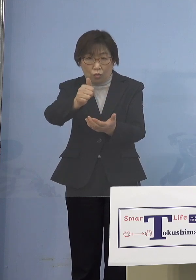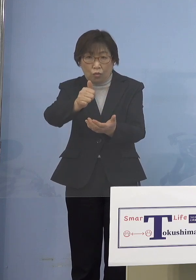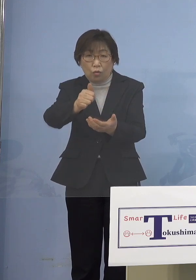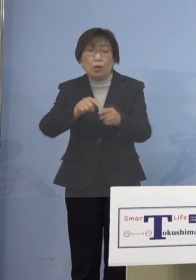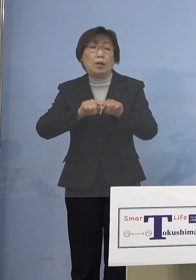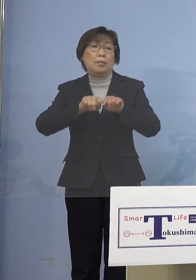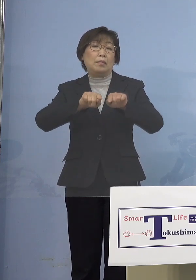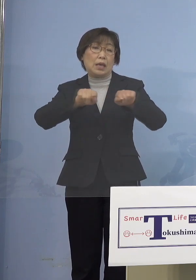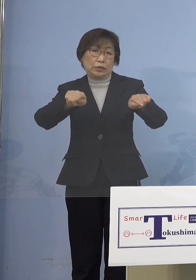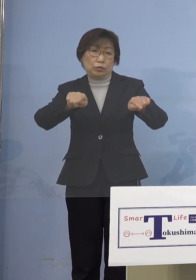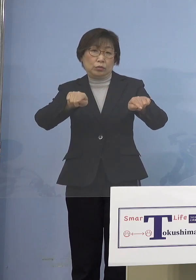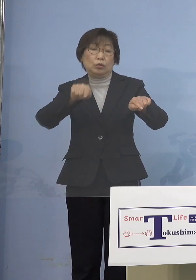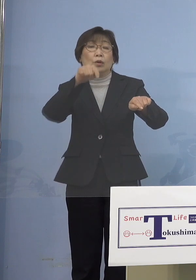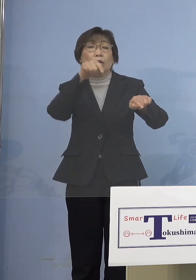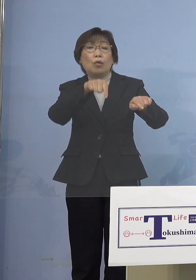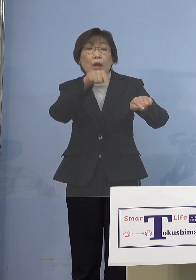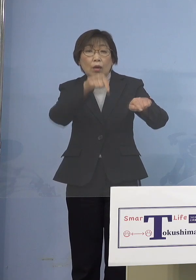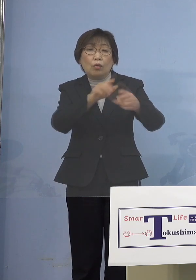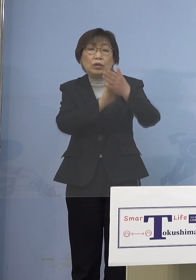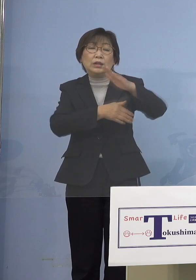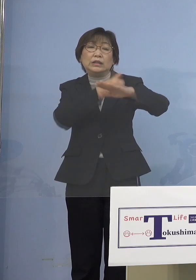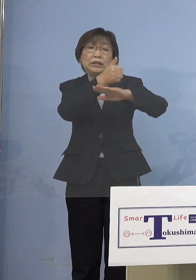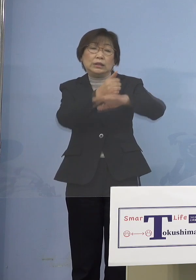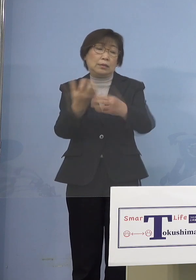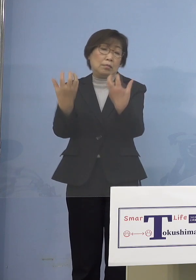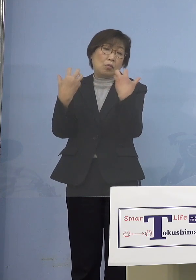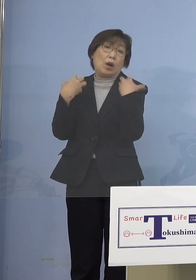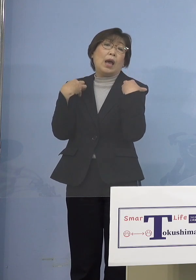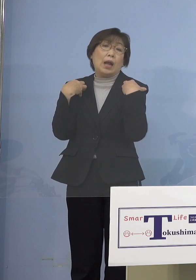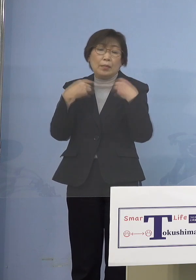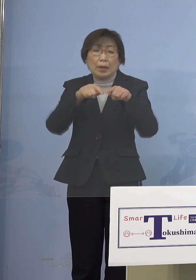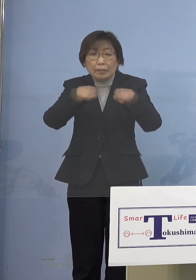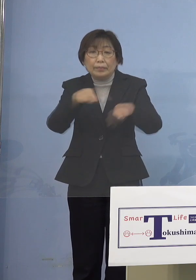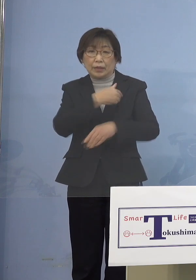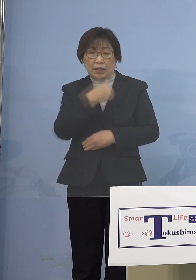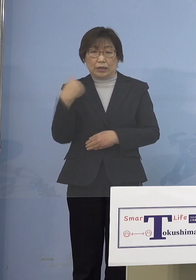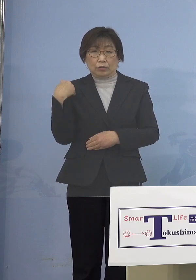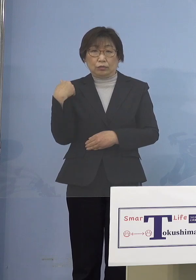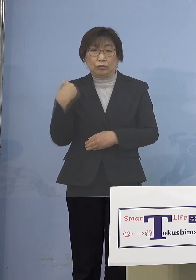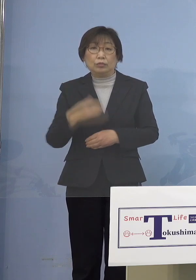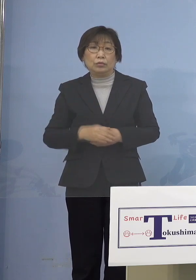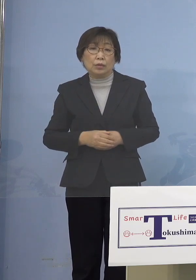知事に与えていただければ それは出来る ということで 「まん延防止等重点措置」に